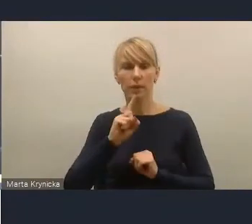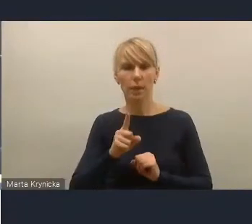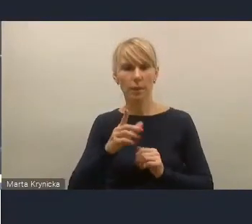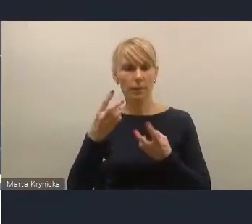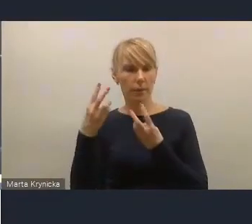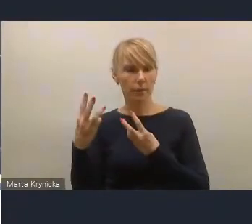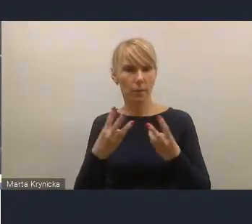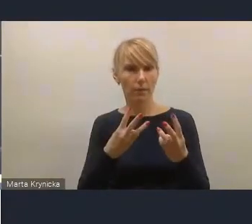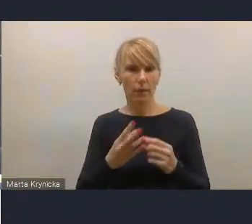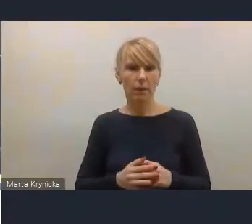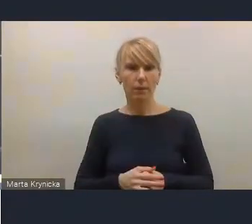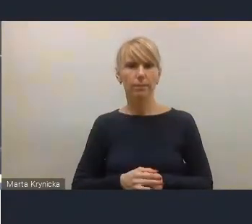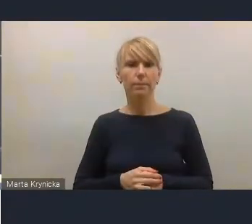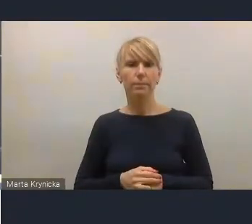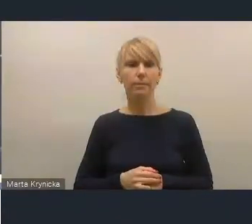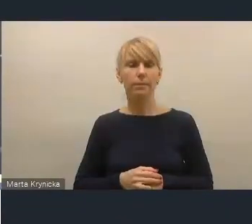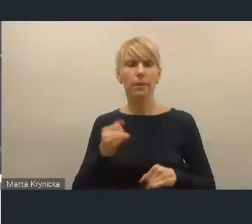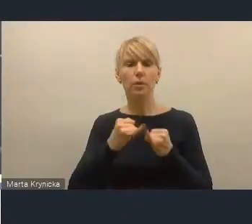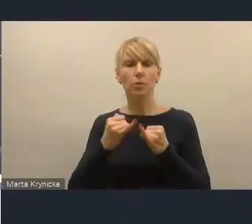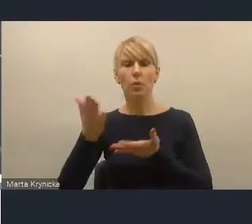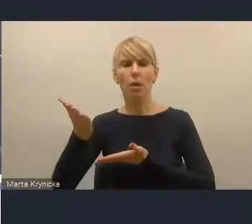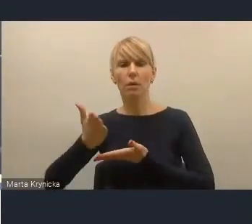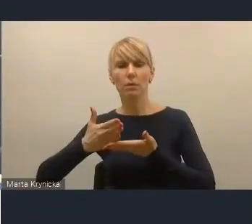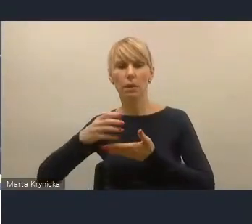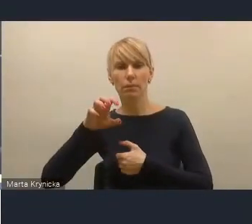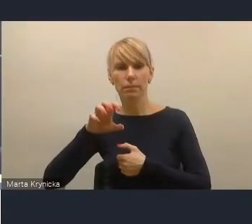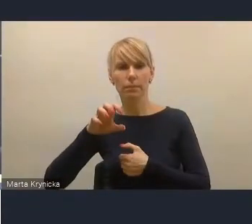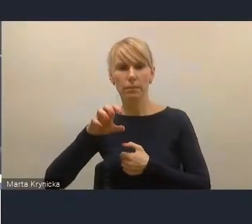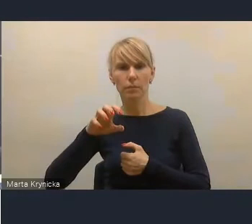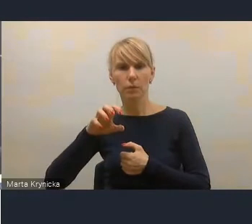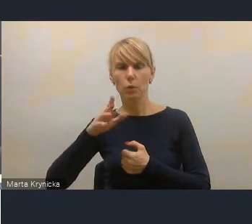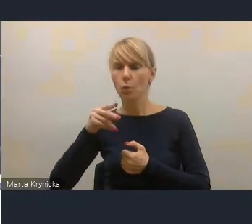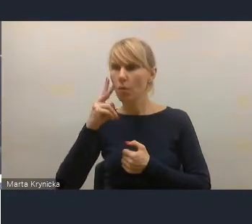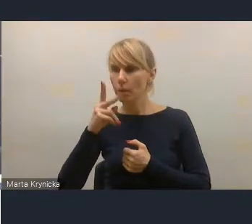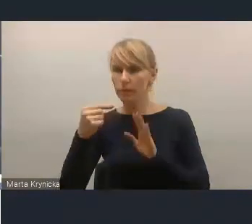Natomiast też, jeśli chodzi o ich zakres, to tutaj nam zwracają uwagę też nasi koledzy,